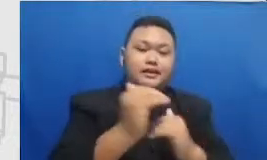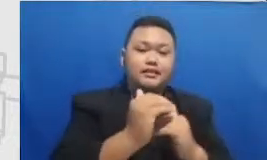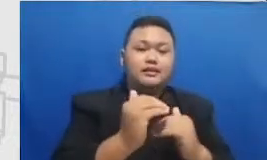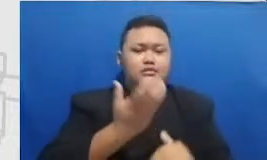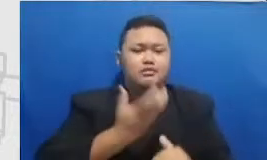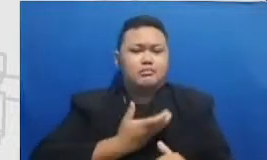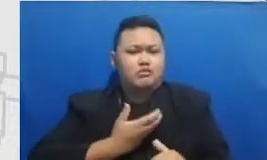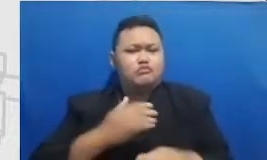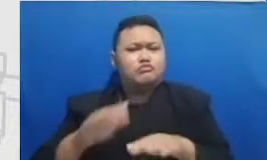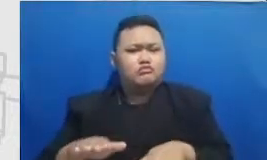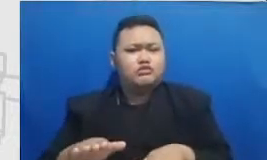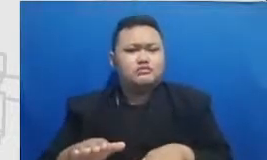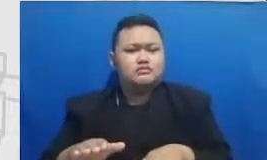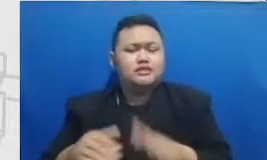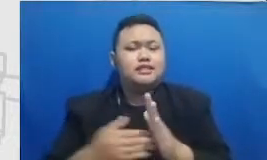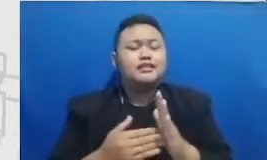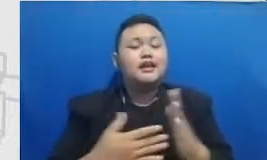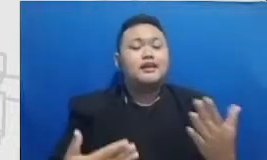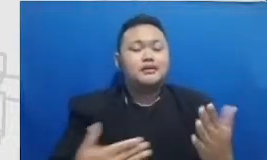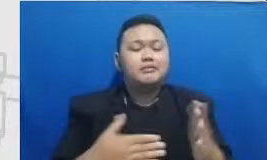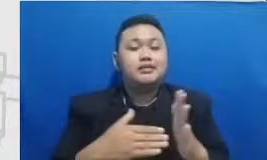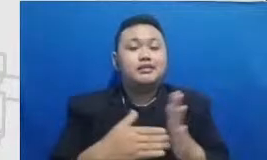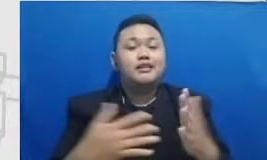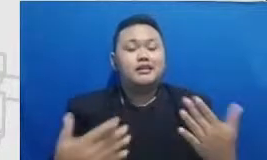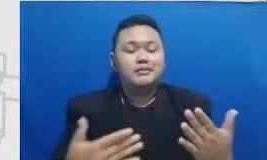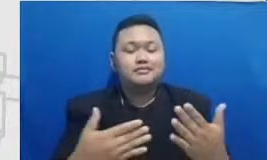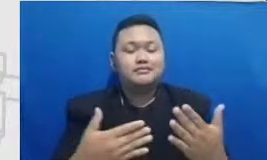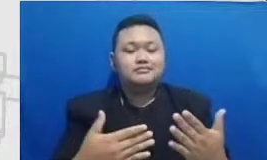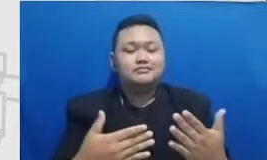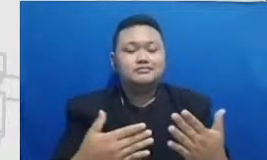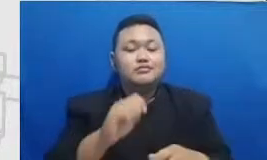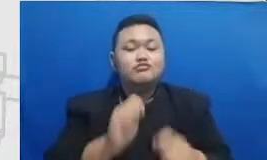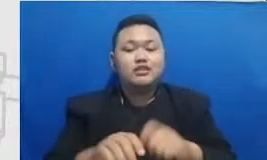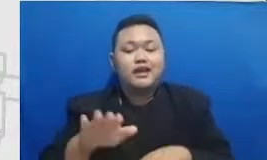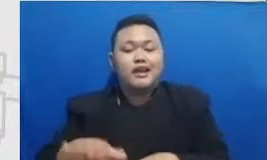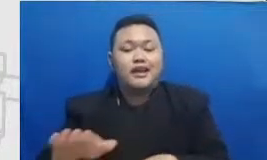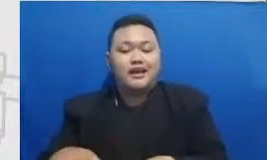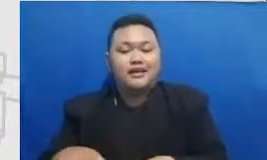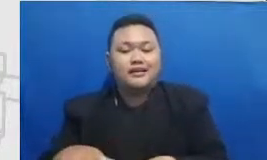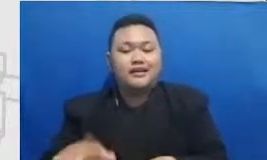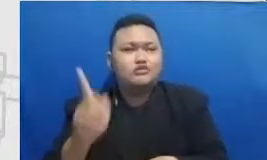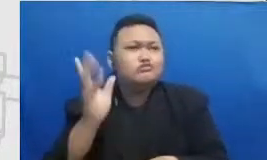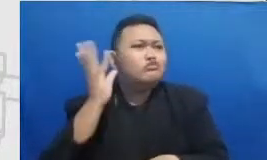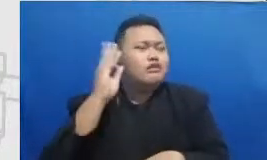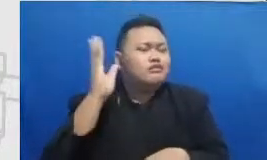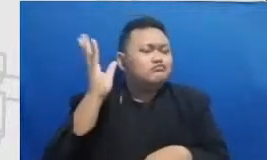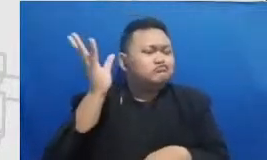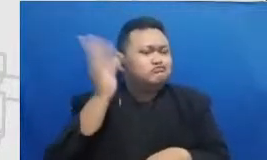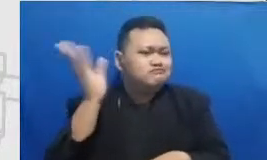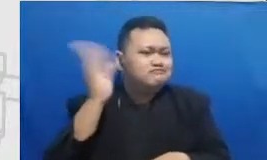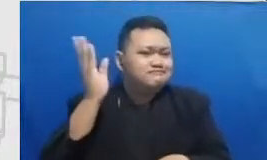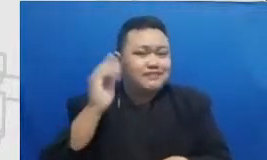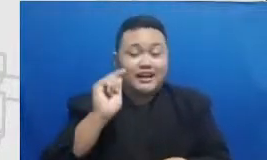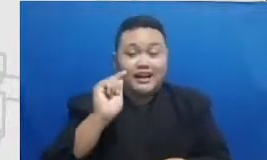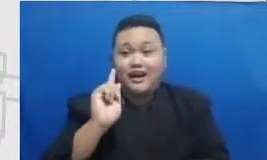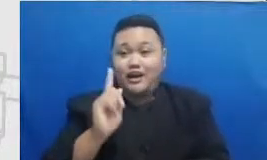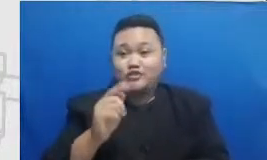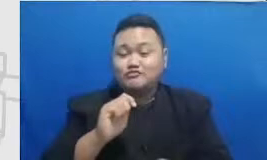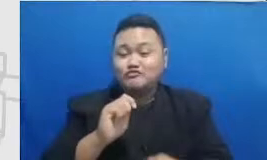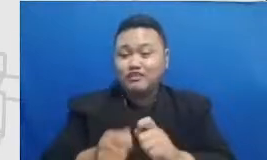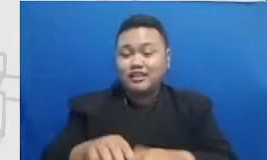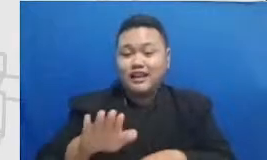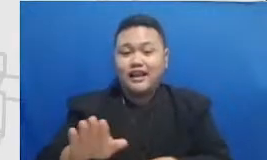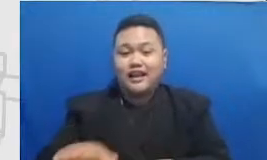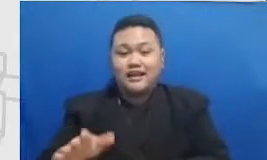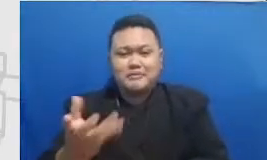murid itu berisik di kelas kita perlu membuat murid itu excited dengan permintaan permintaan